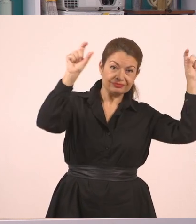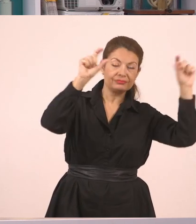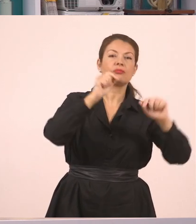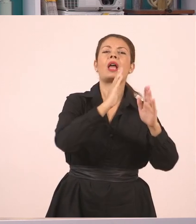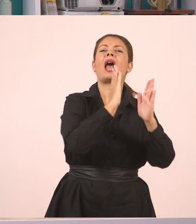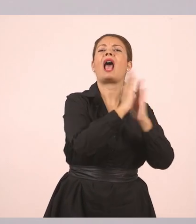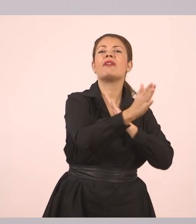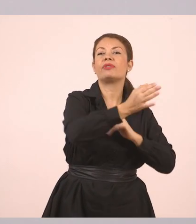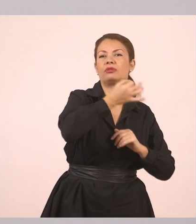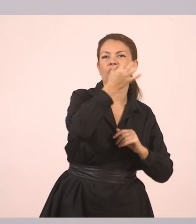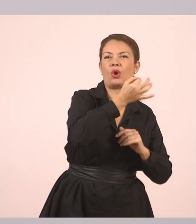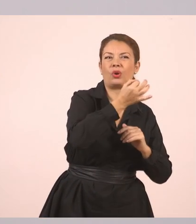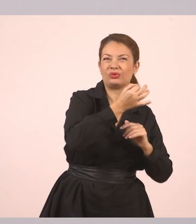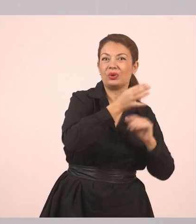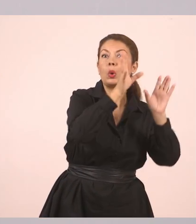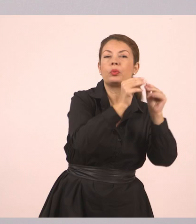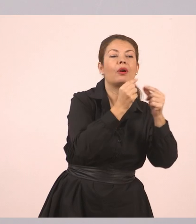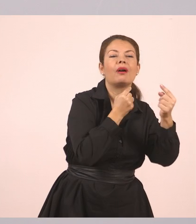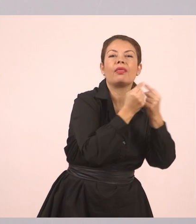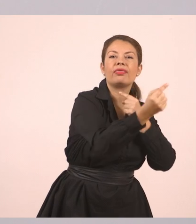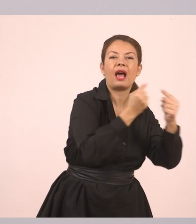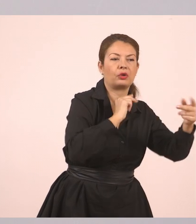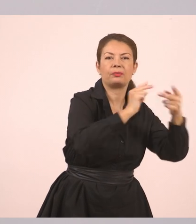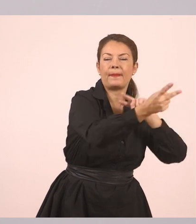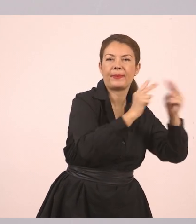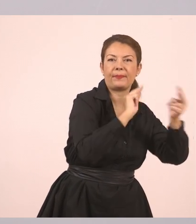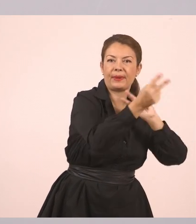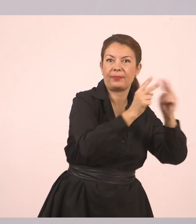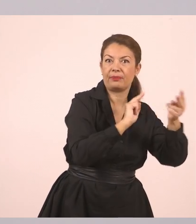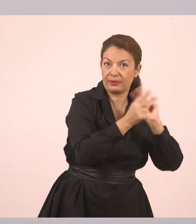Ευθύς λόγος, ο λόγος δηλαδή που λέμε ευθέως, απευθείας.